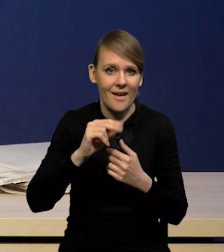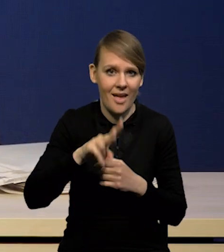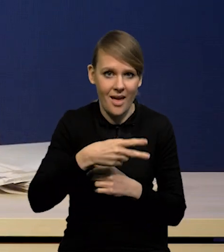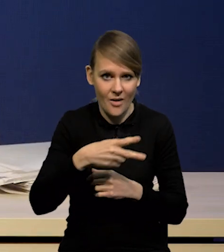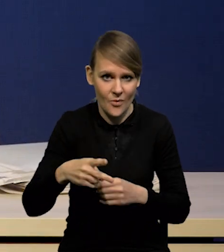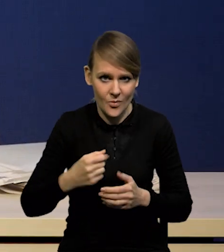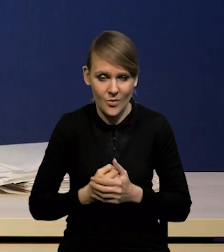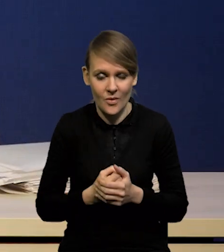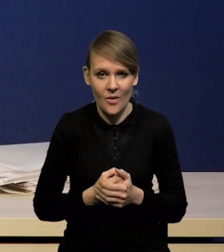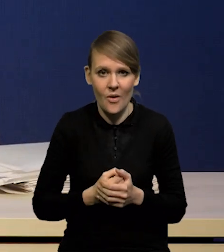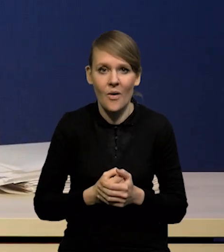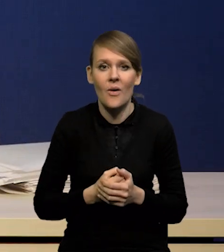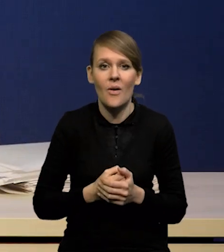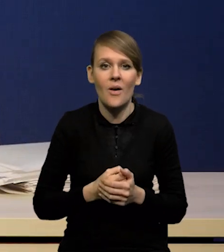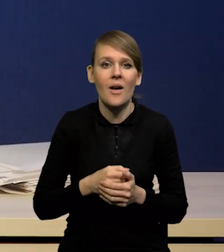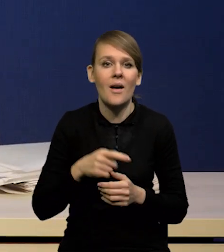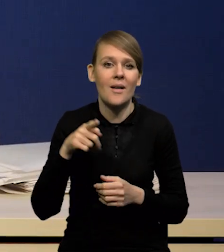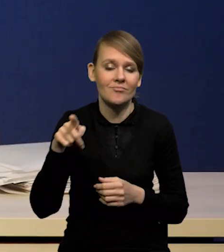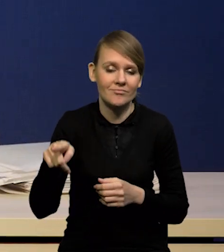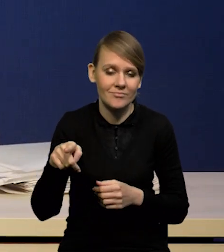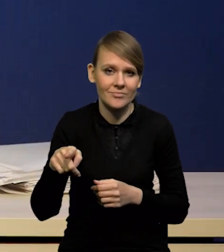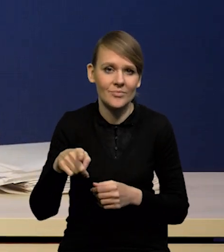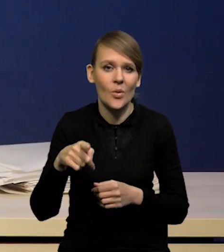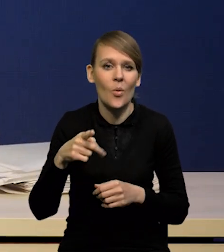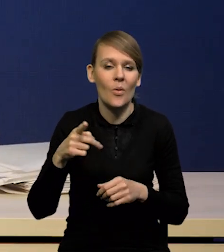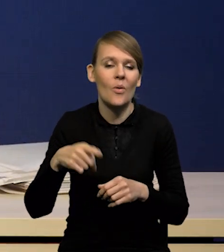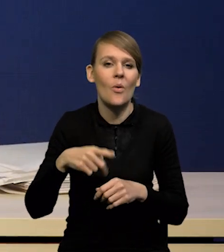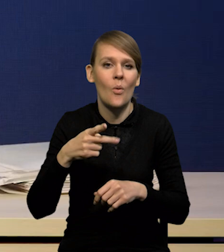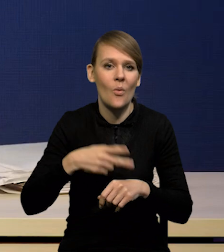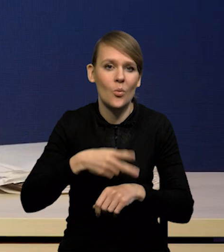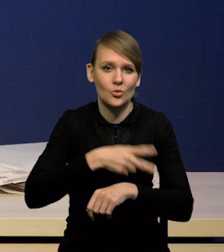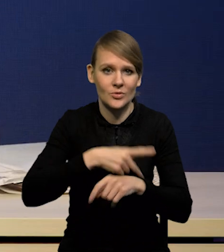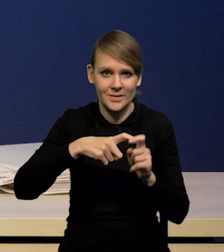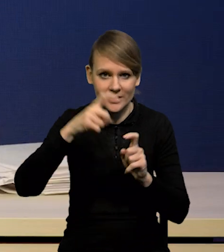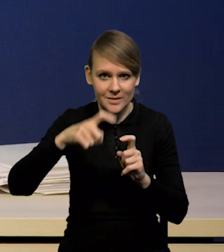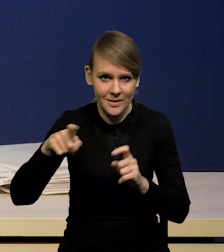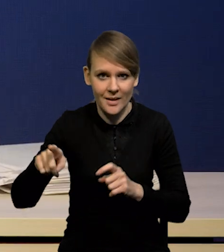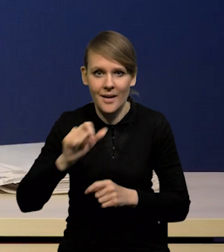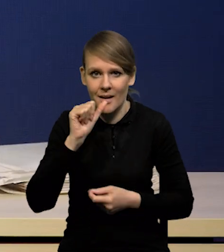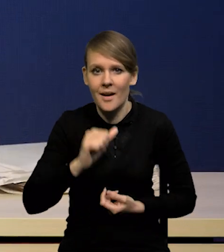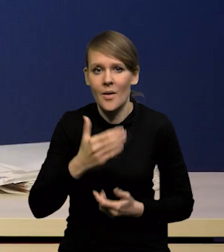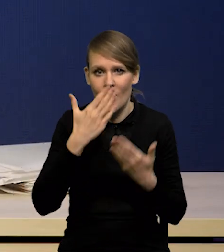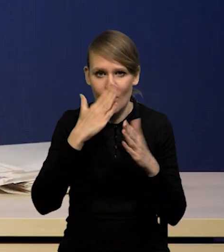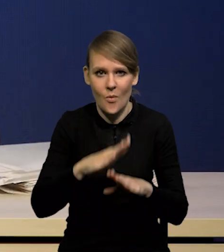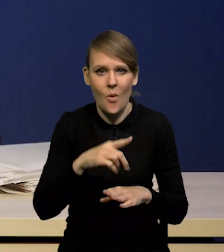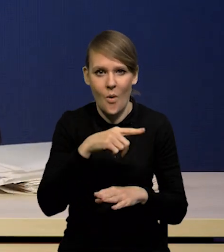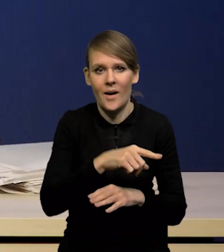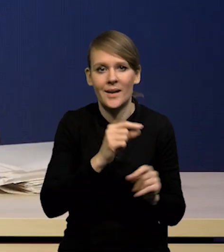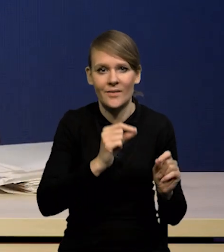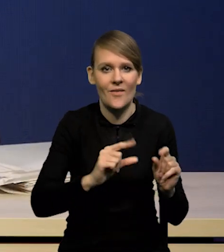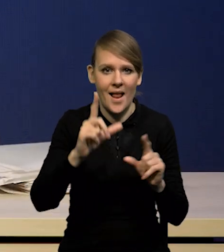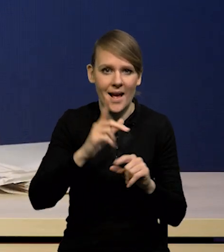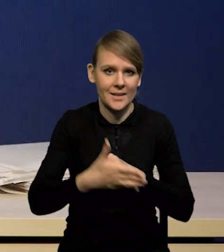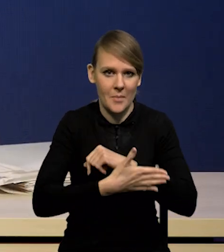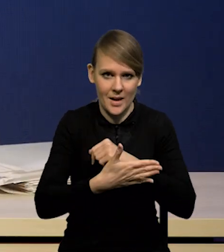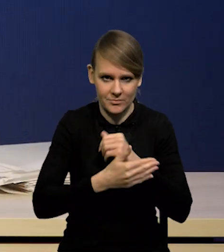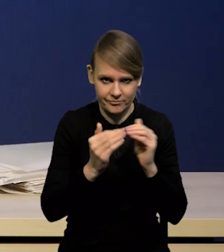Flasha i Eurostatu pokazał nawet wzrost inflacji bazowej. Podobnie zresztą w styczniu za luty. Podobnie zresztą w styczniu